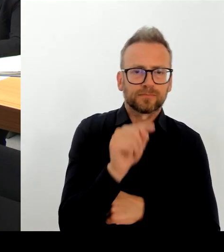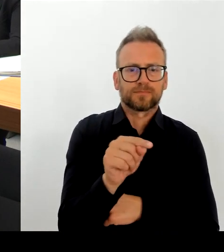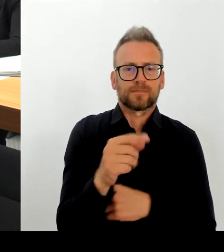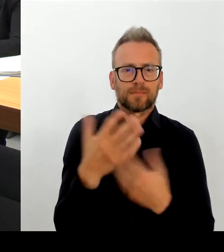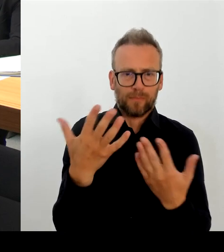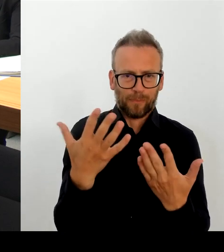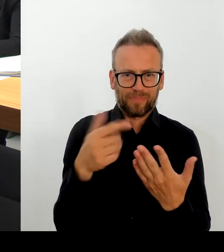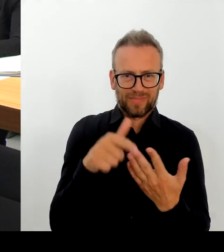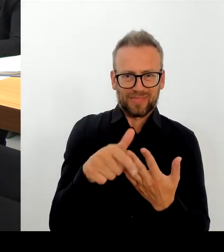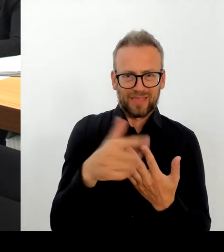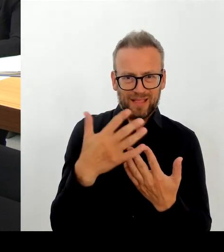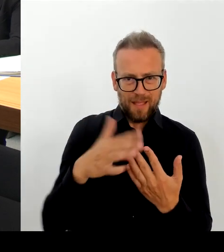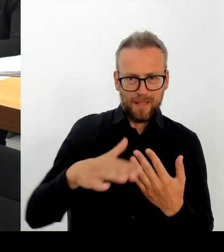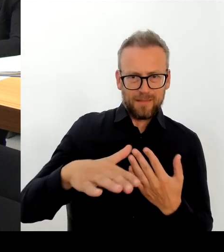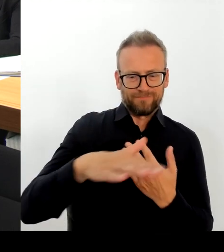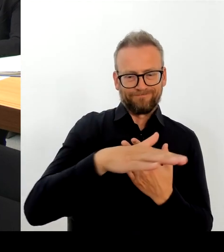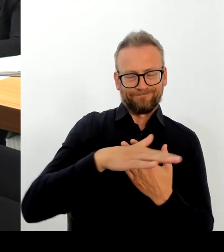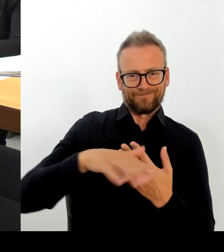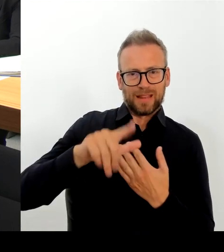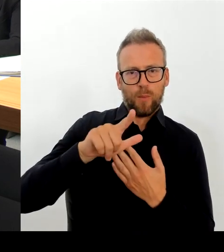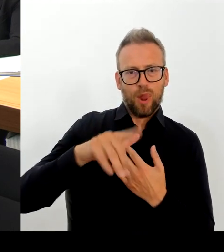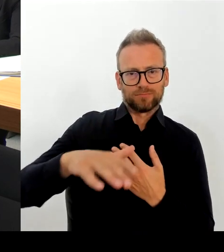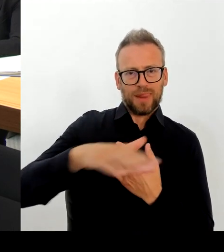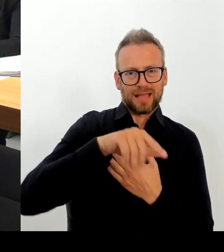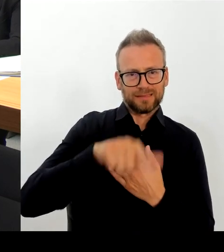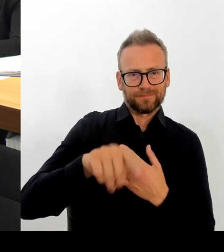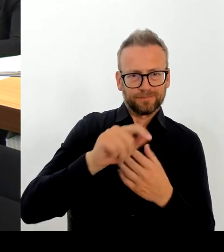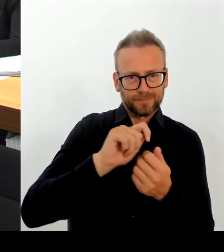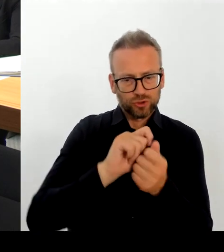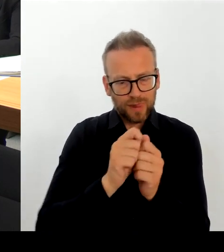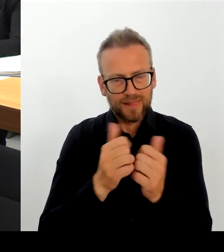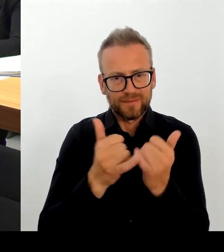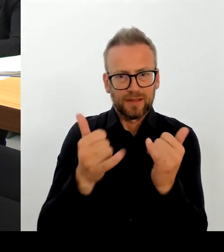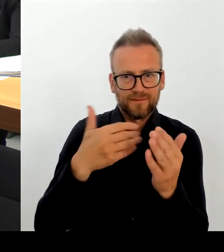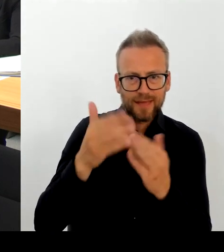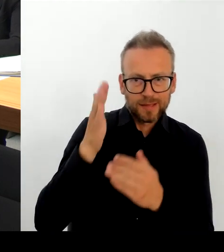zur Bekämpfung natürlich auch der Betäubungsmittelkriminalität.